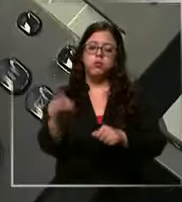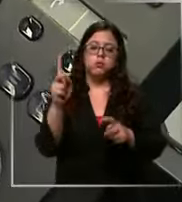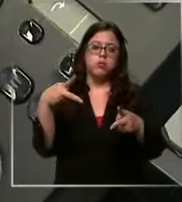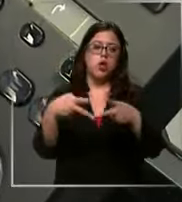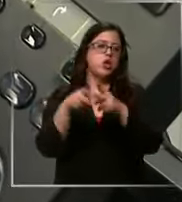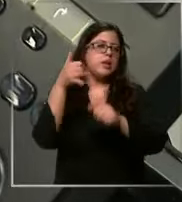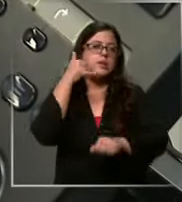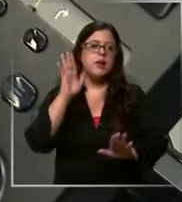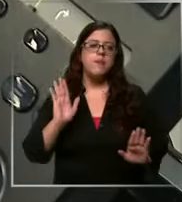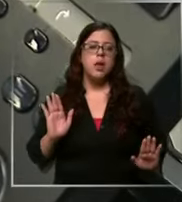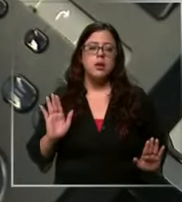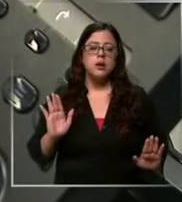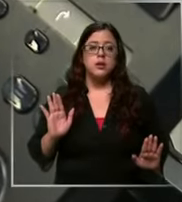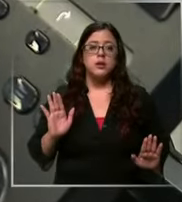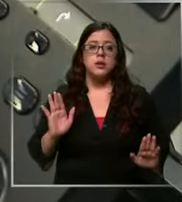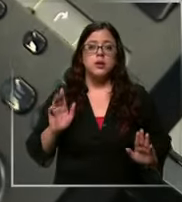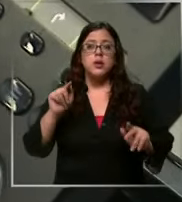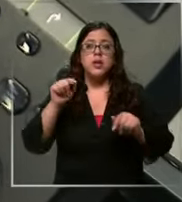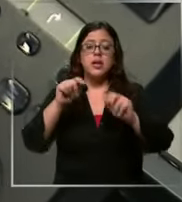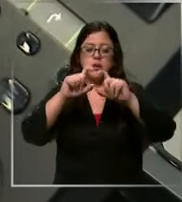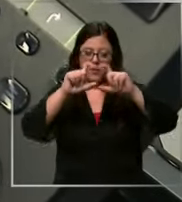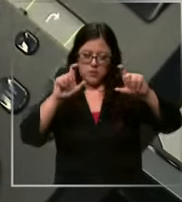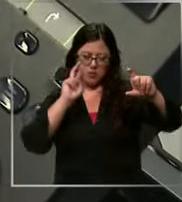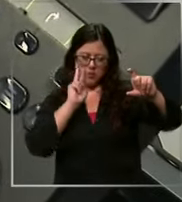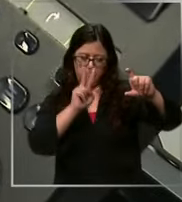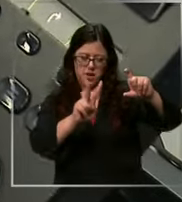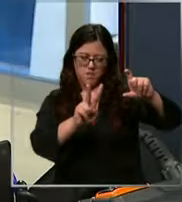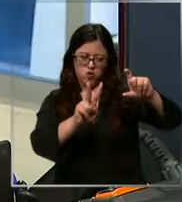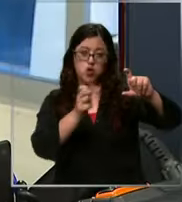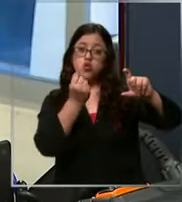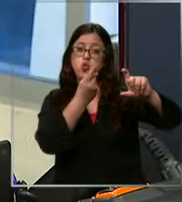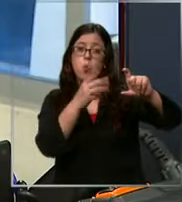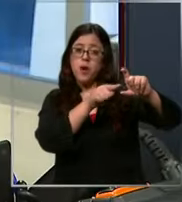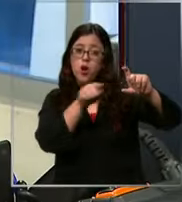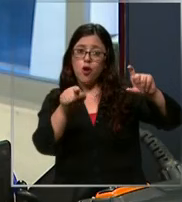aparte que como Tenemos visualizador uno se fija que generalmente siempre son las mismas personas